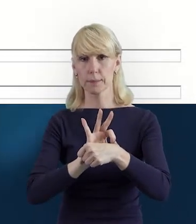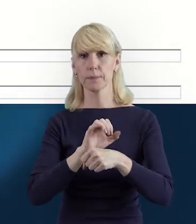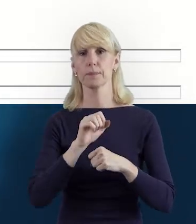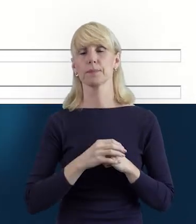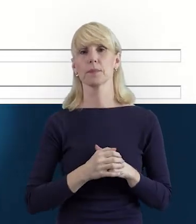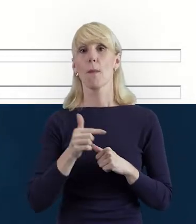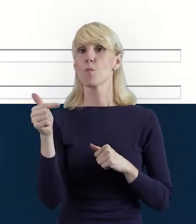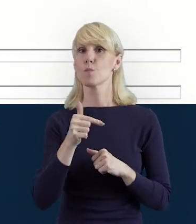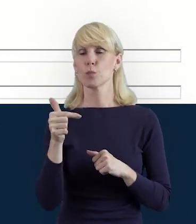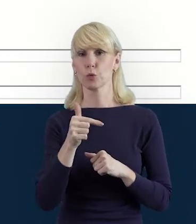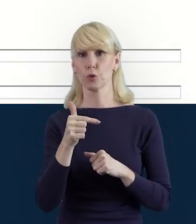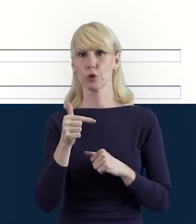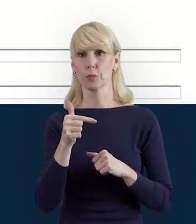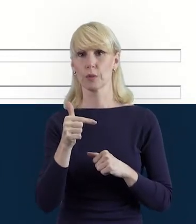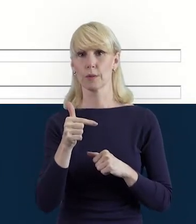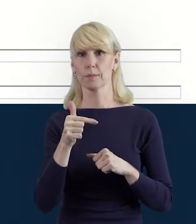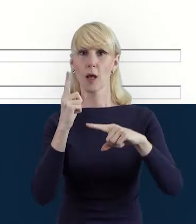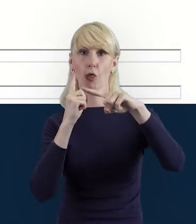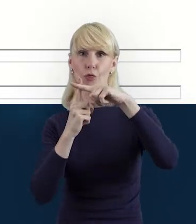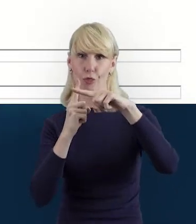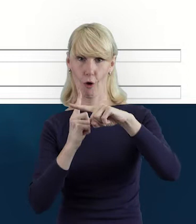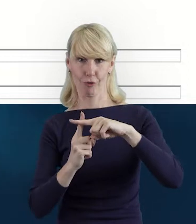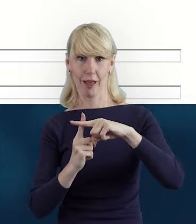musimy dodać również jej dane.